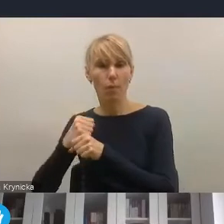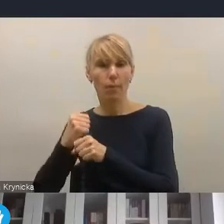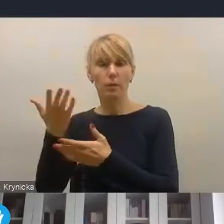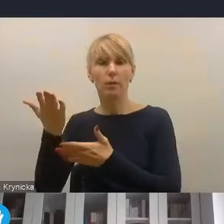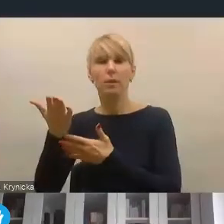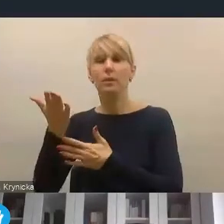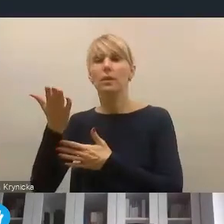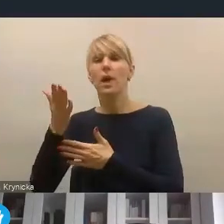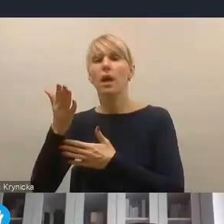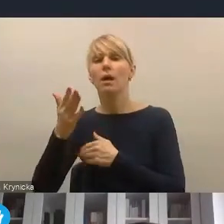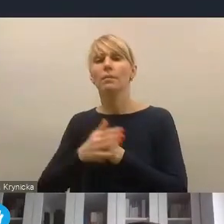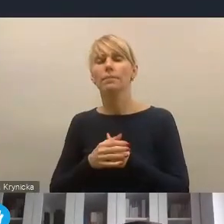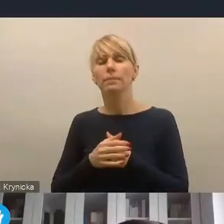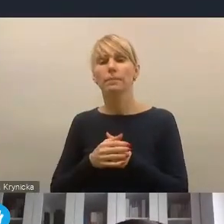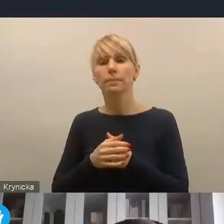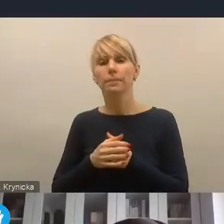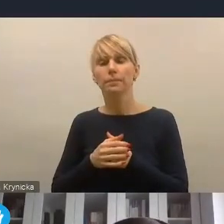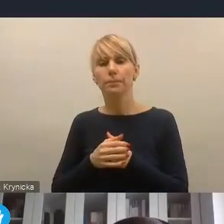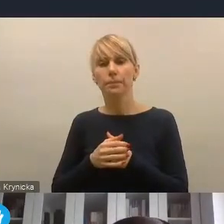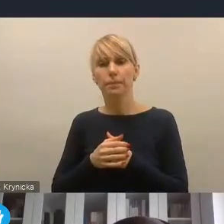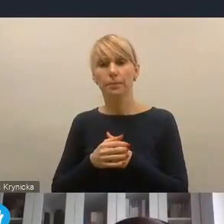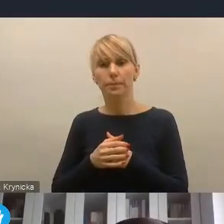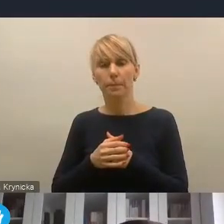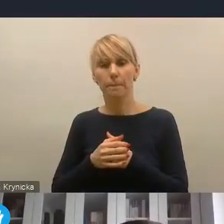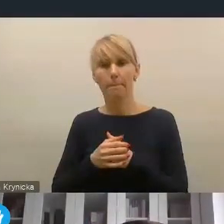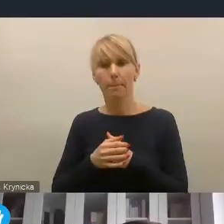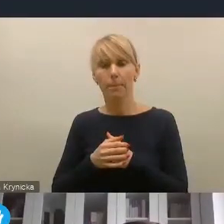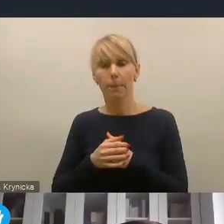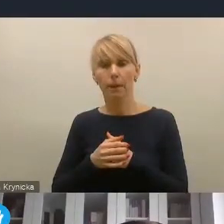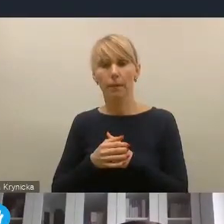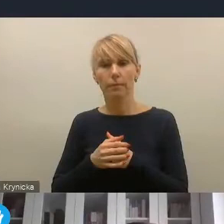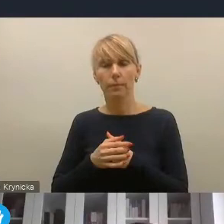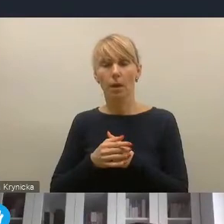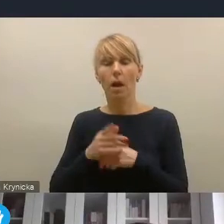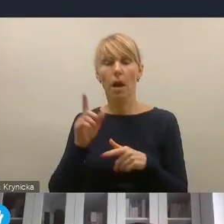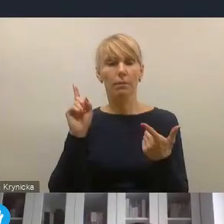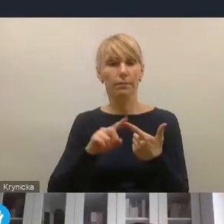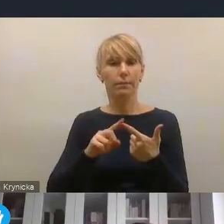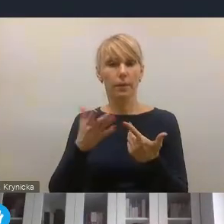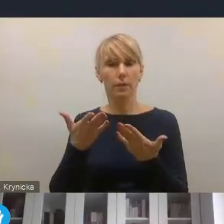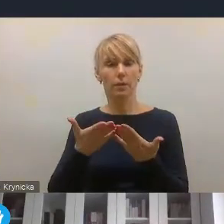w tym niełatwym i wielowymiarowym wyzwaniu. I wreszcie po drugie wzmocnienie segmentu rewitalizacyjnego